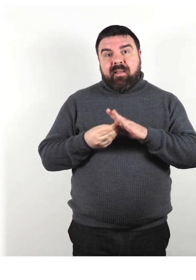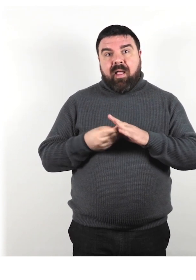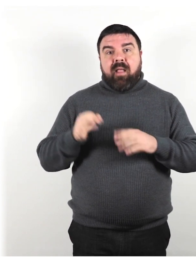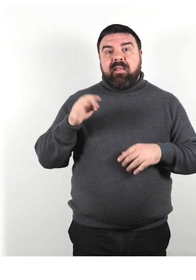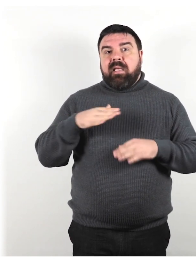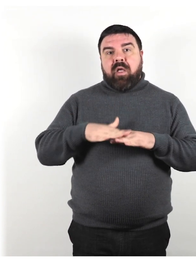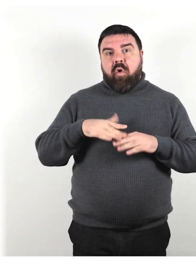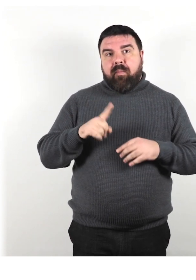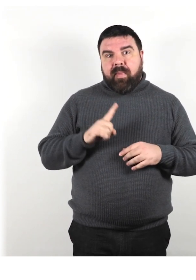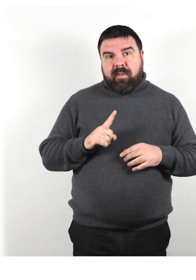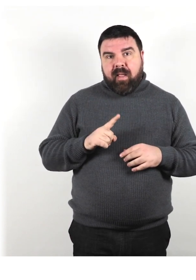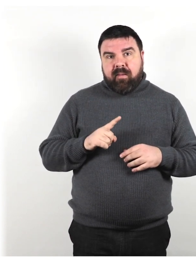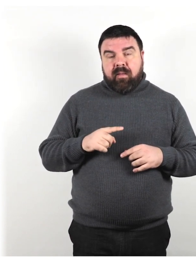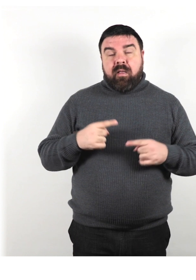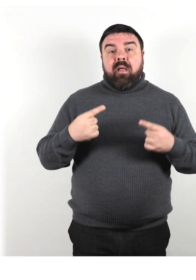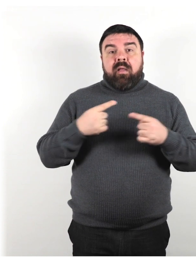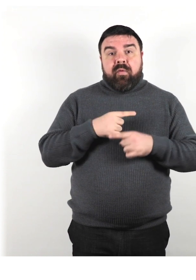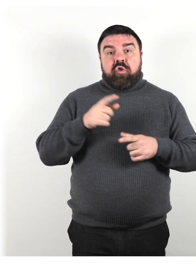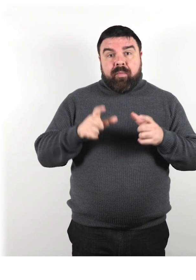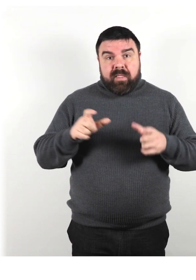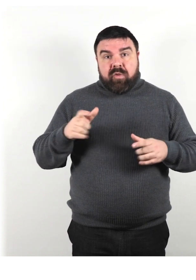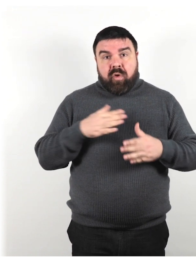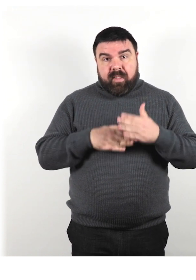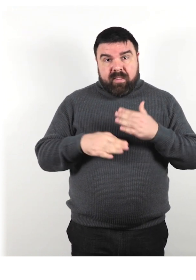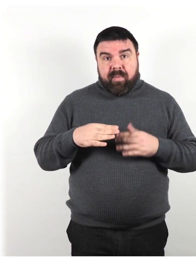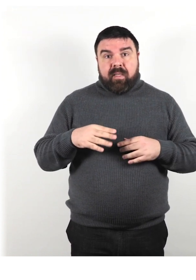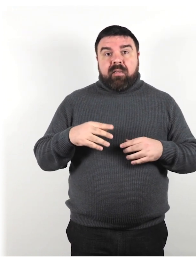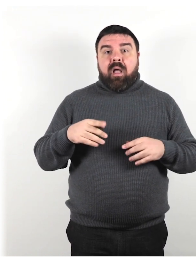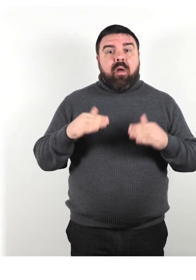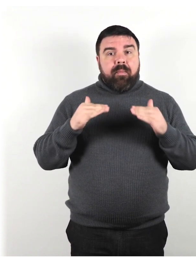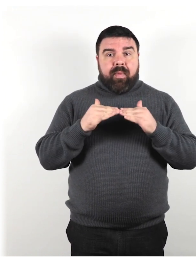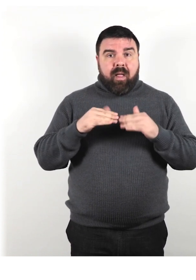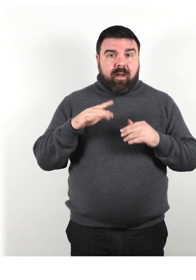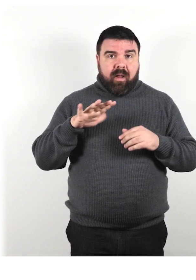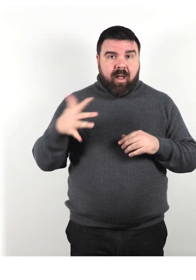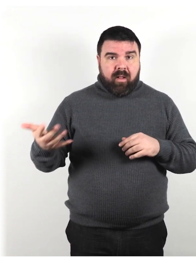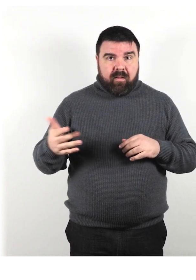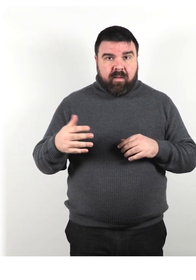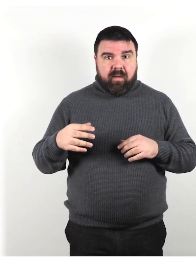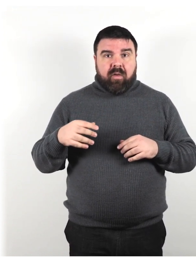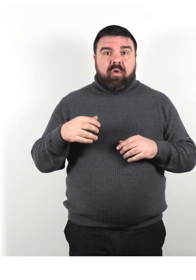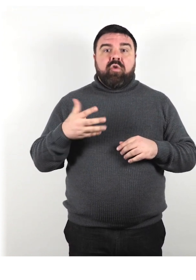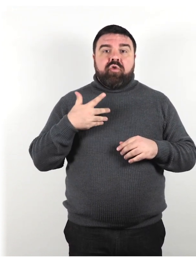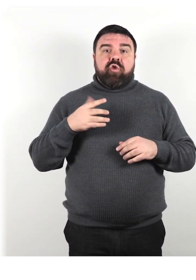In realtà, le persone con disabilità sono come tutti gli altri, con punti di forza e di debolezza”.